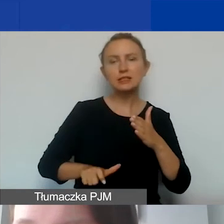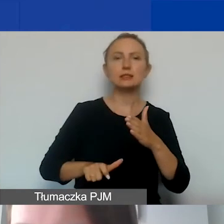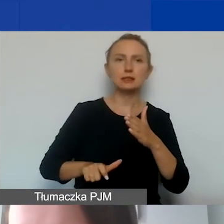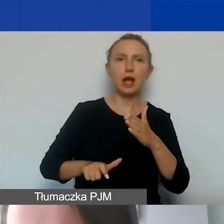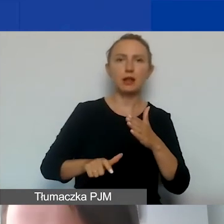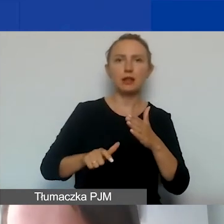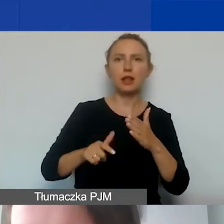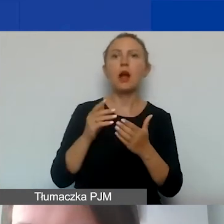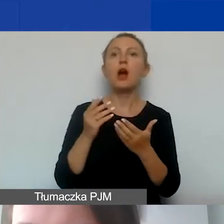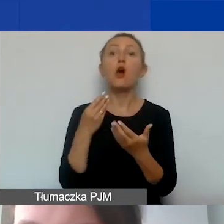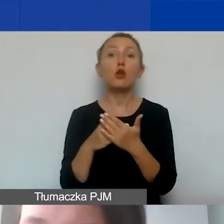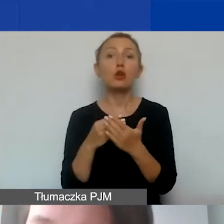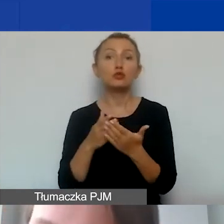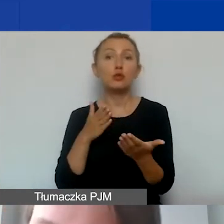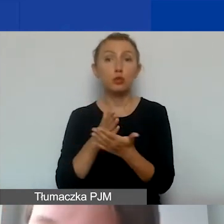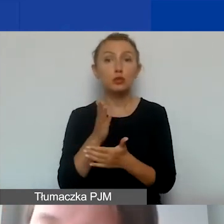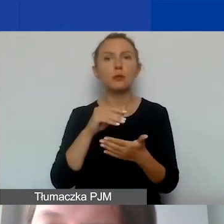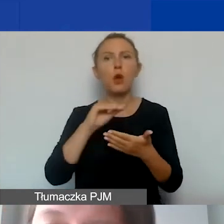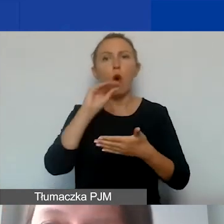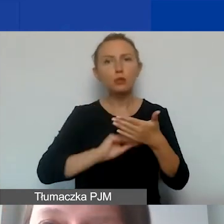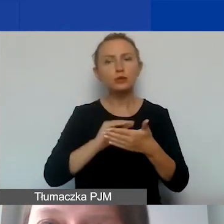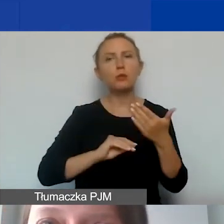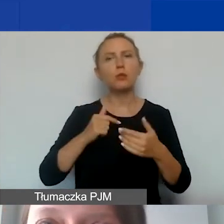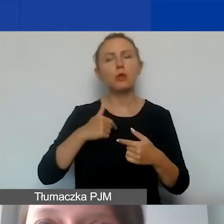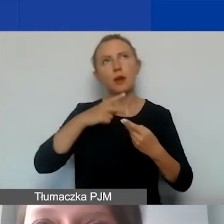Jak już to opisujemy... Zaznaczam,